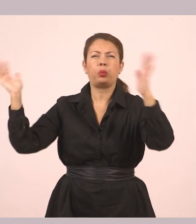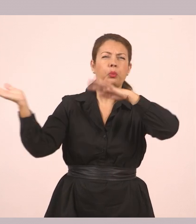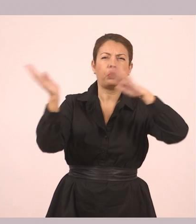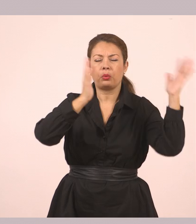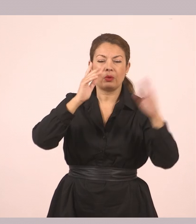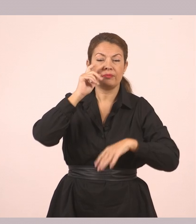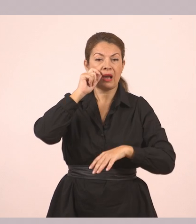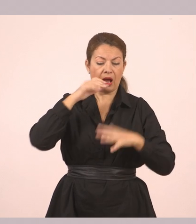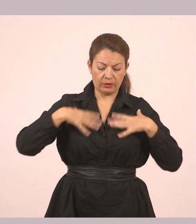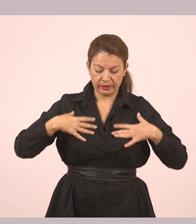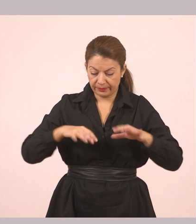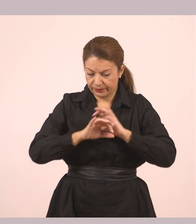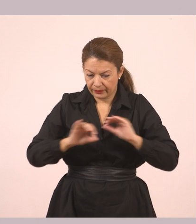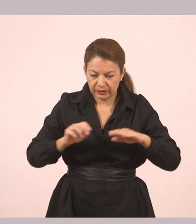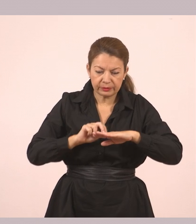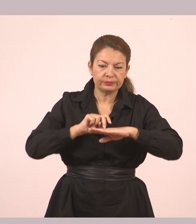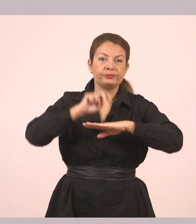Πλησίασε στο ξέφωτο και κοντοστάθηκε.